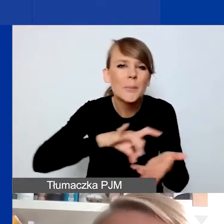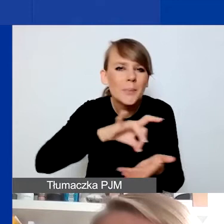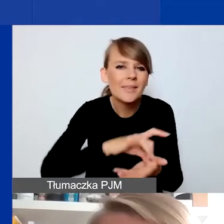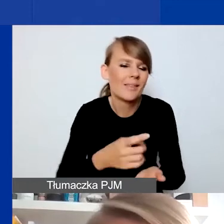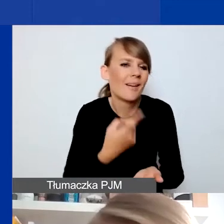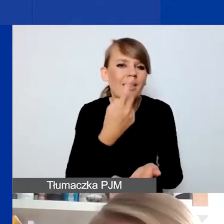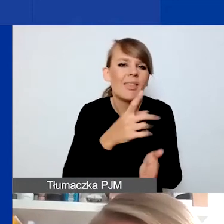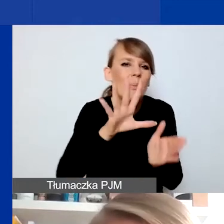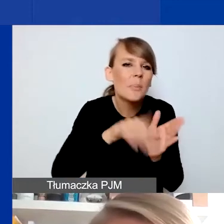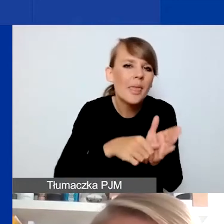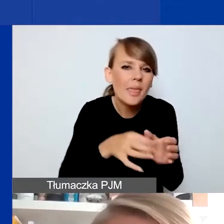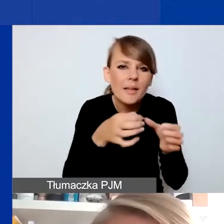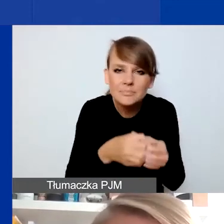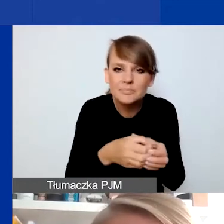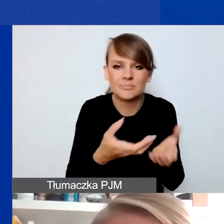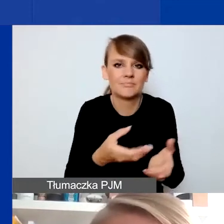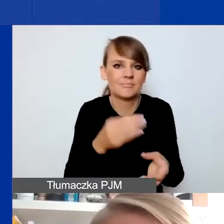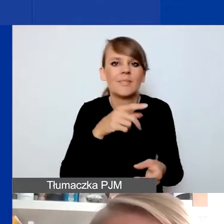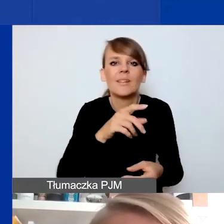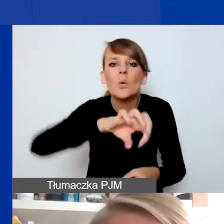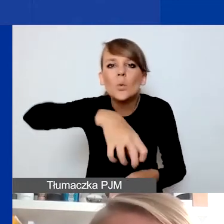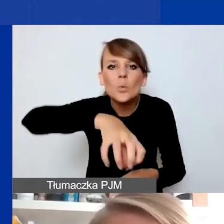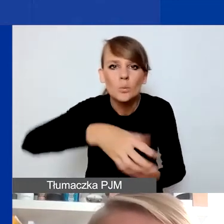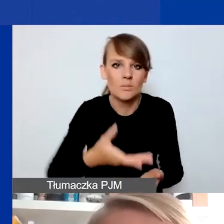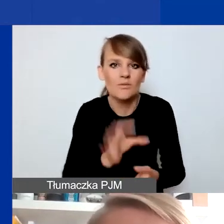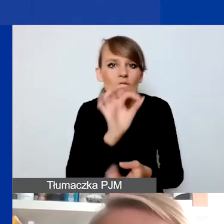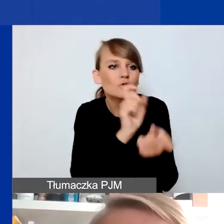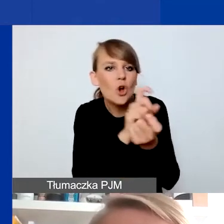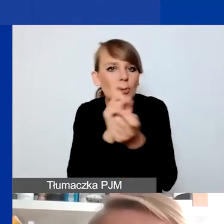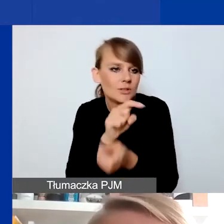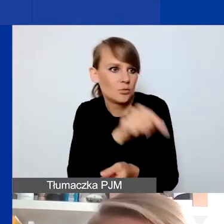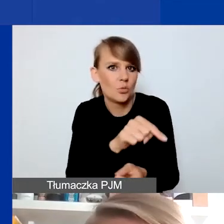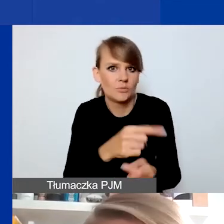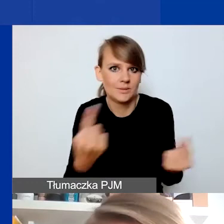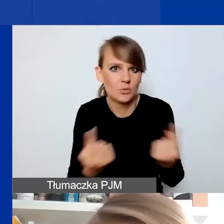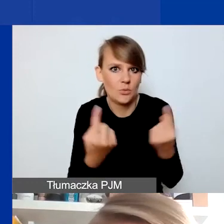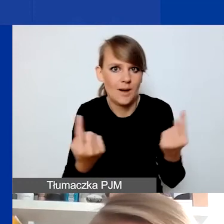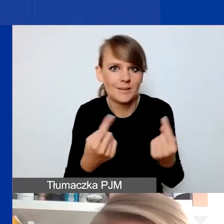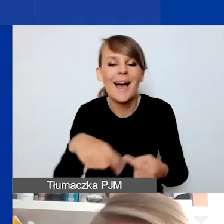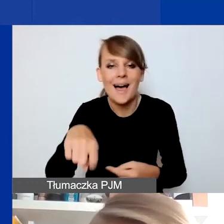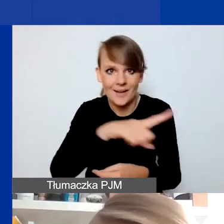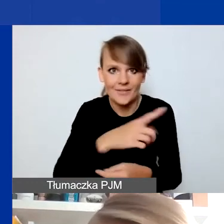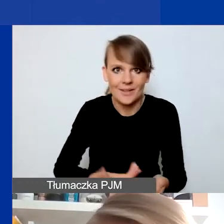w grupie w waszym sąsiedztwie, z którą macie kontakt. To wy jako wnioskodawcy i wnioskodawczynie